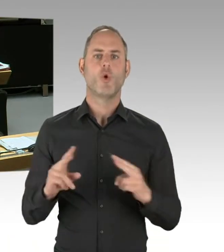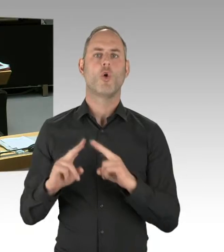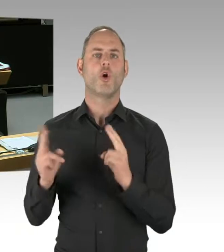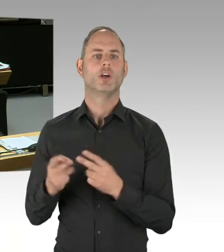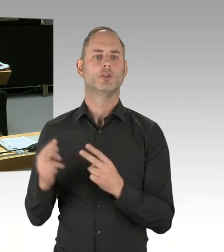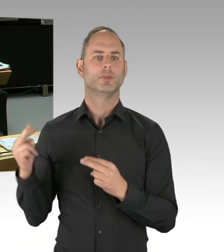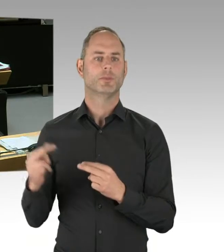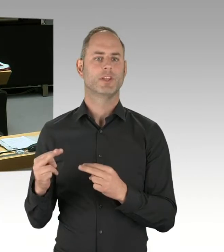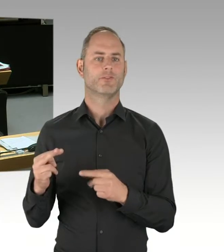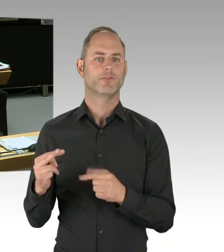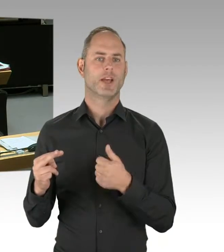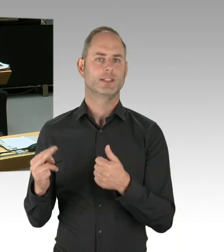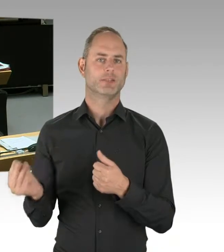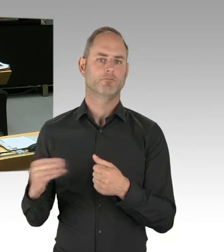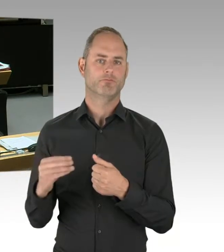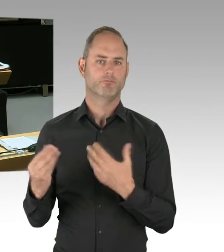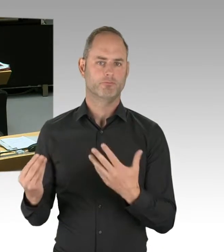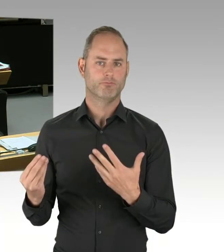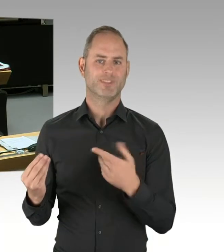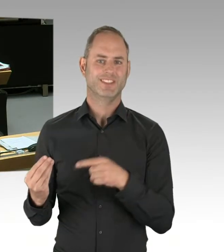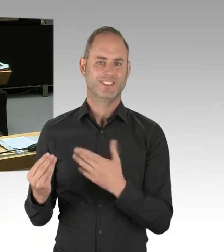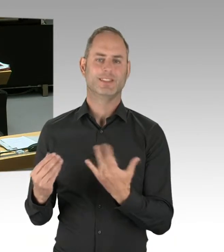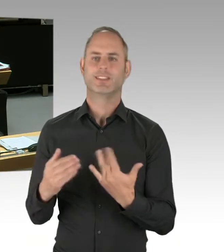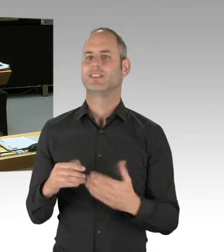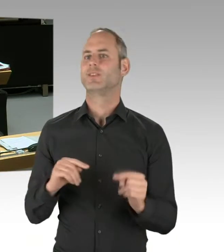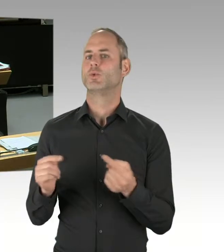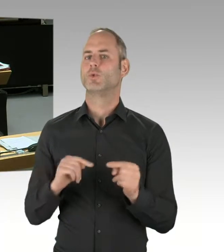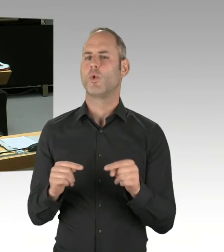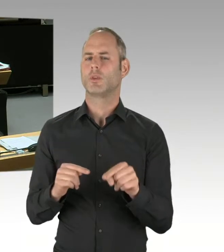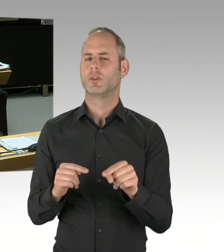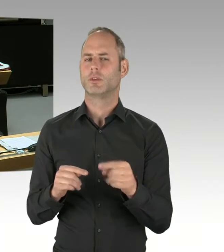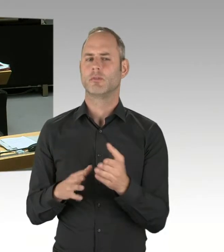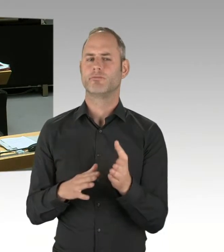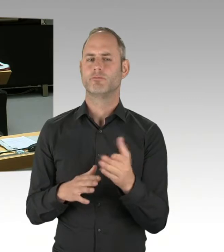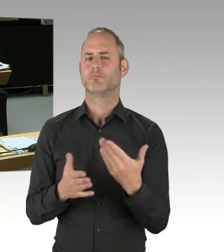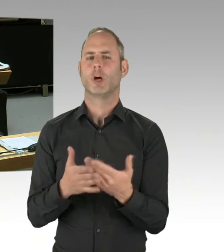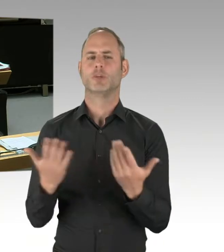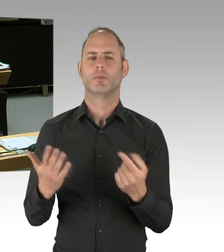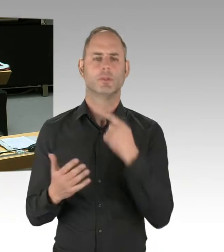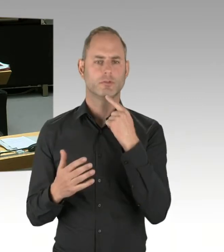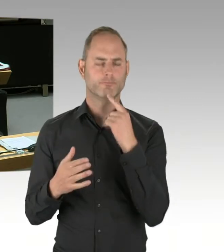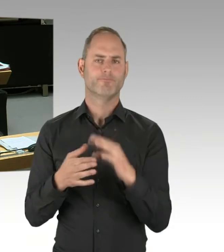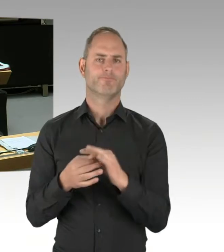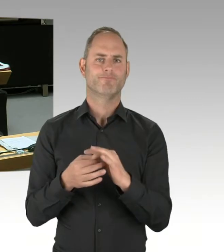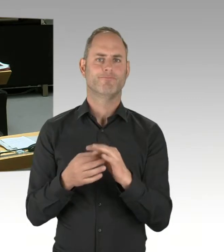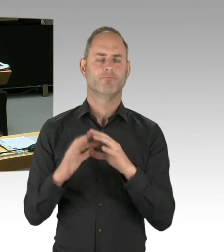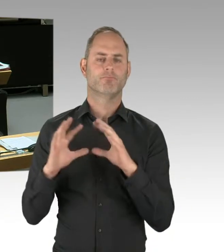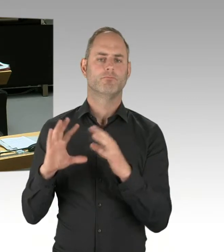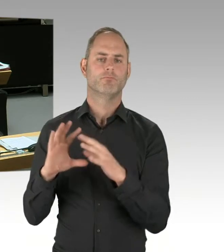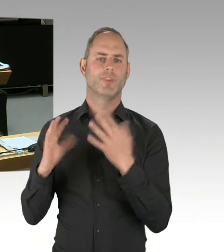die wir dort einziehen, davon könnte ich Ihnen jetzt unzählige aufzählen, von den Sozialversicherungen beispielsweise über den Mindestlohn,